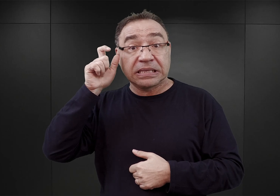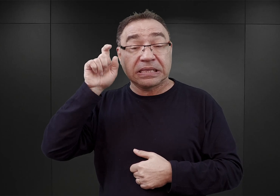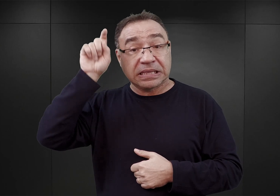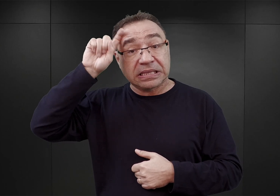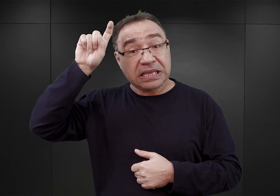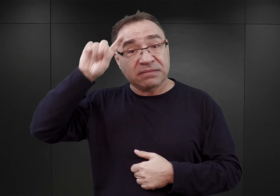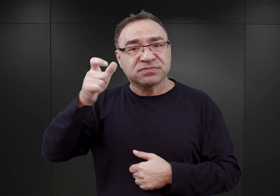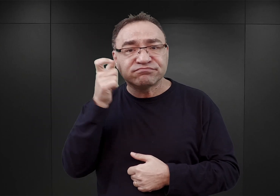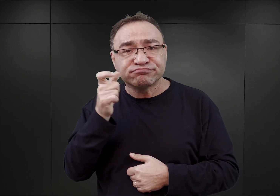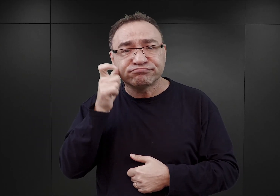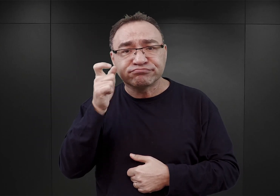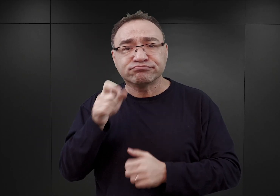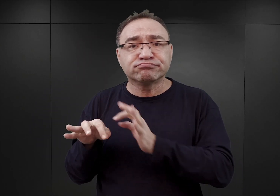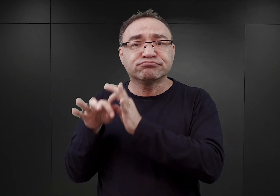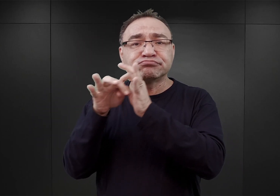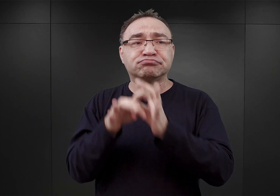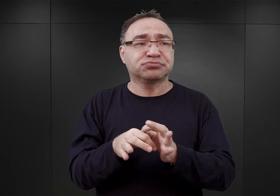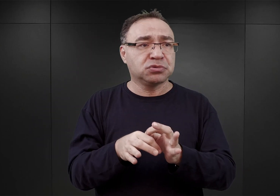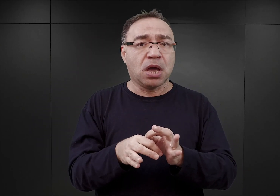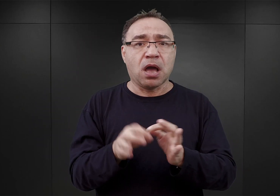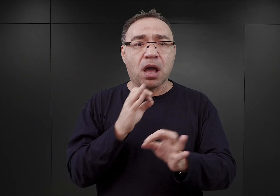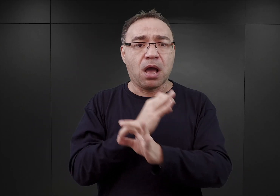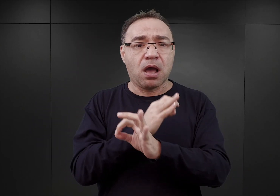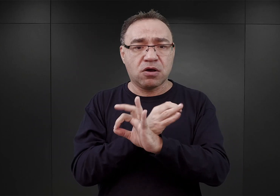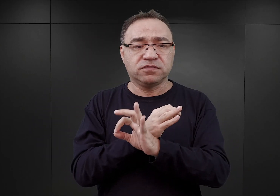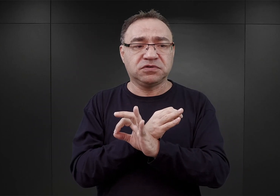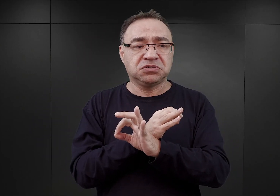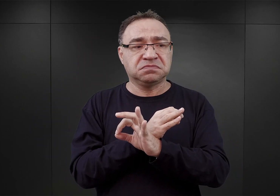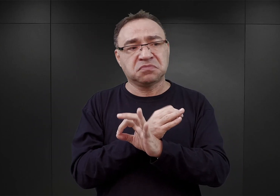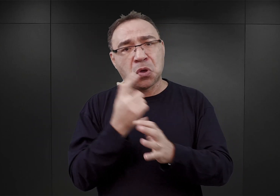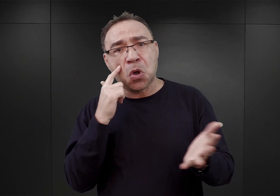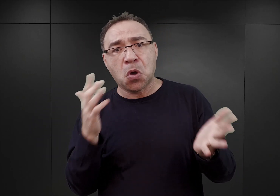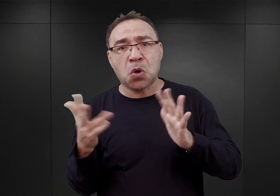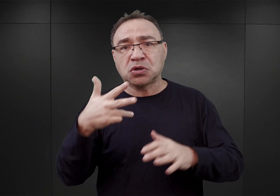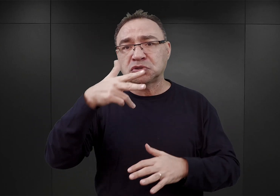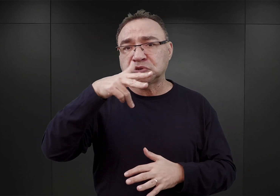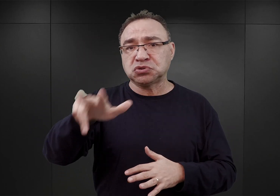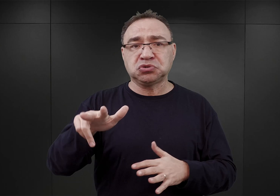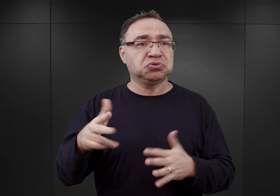dotarli do Auschwitz i właściwie przez kolejne trzy tygodnie nie robili nic.